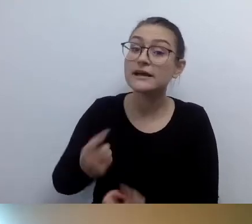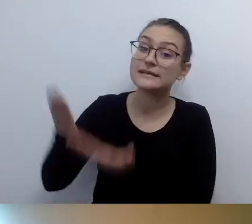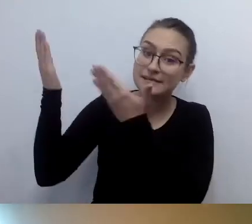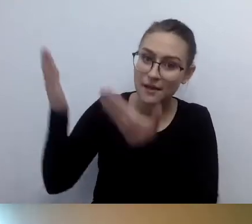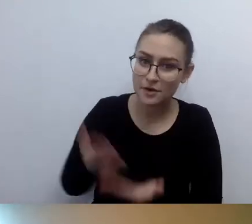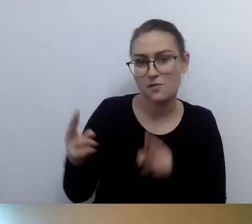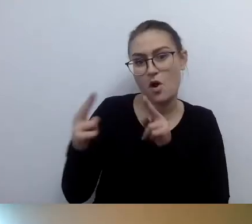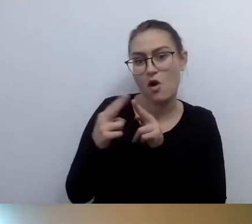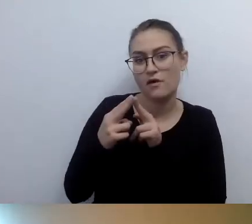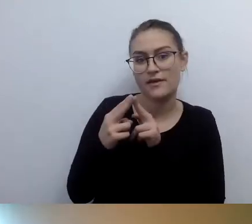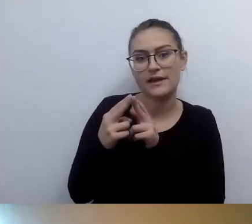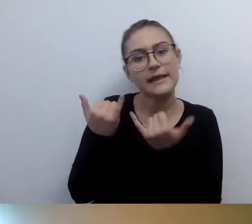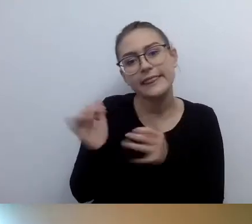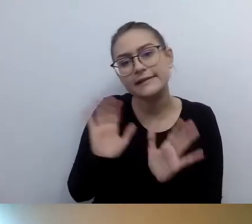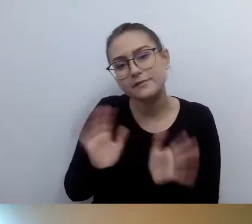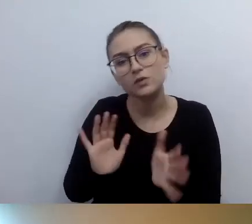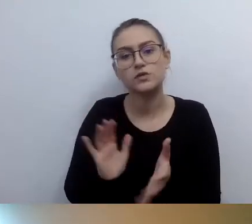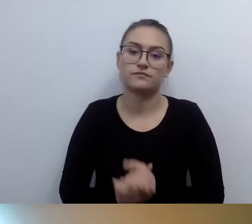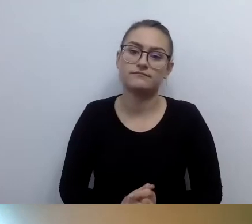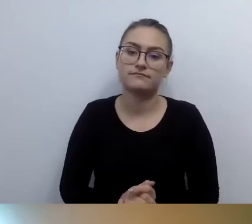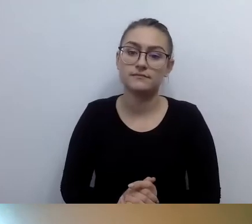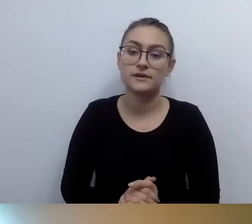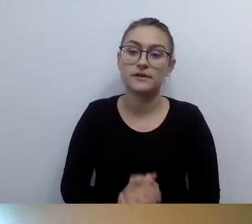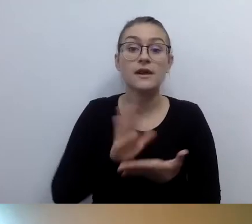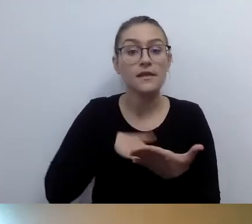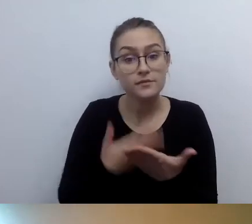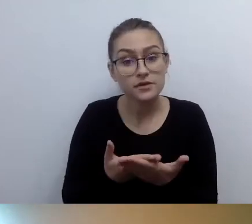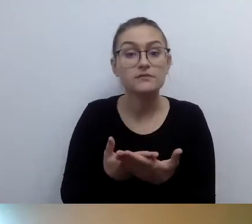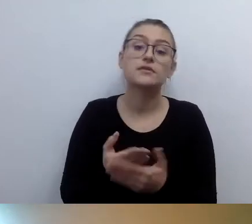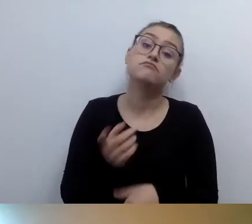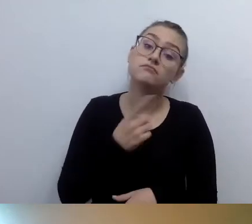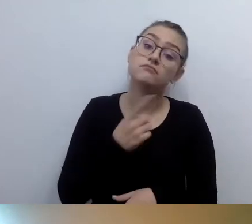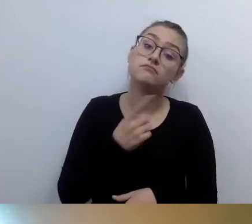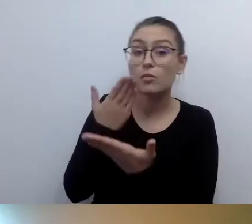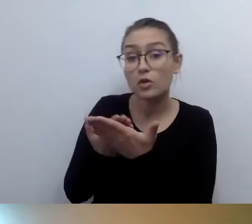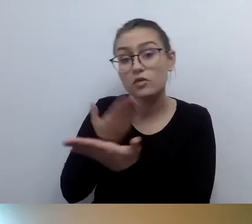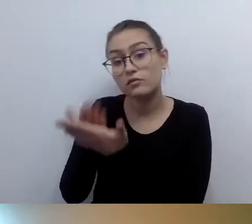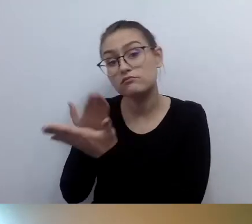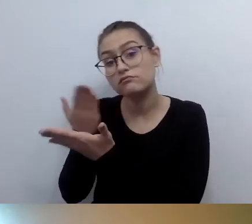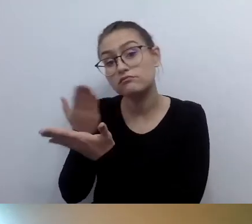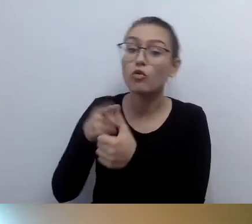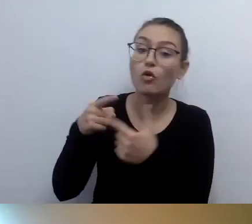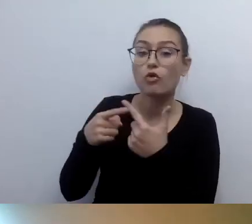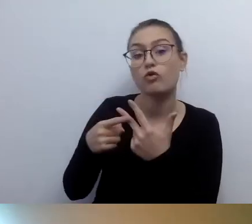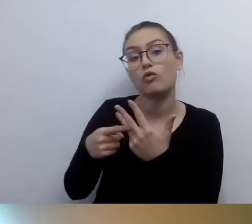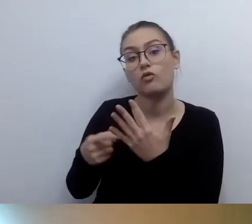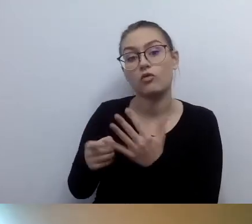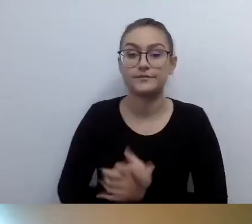Proponujemy to, to i to. To powinno działać. Ważna rzecz.